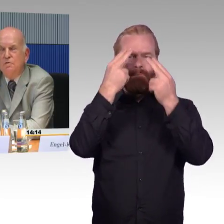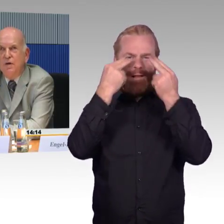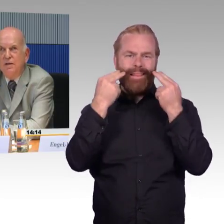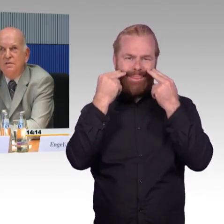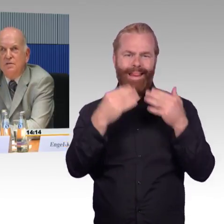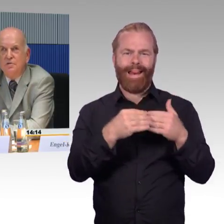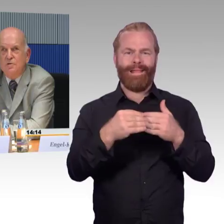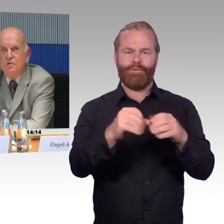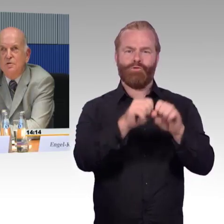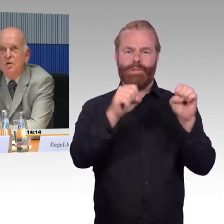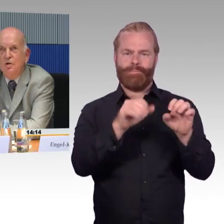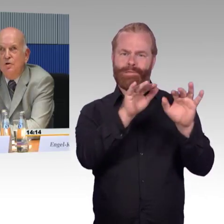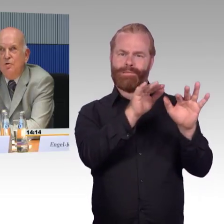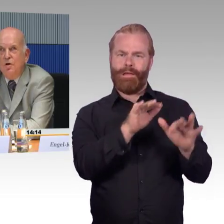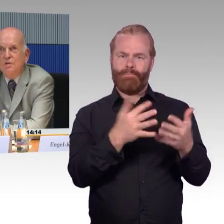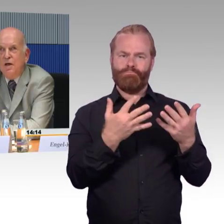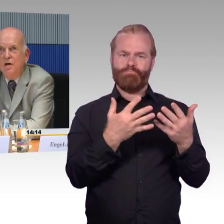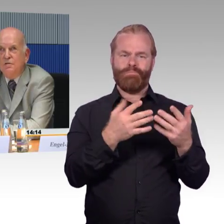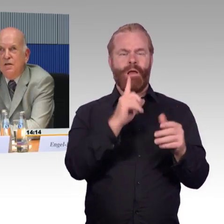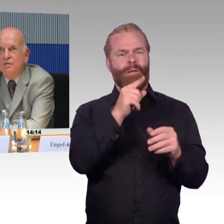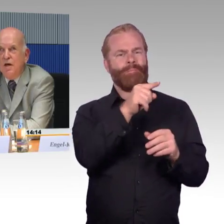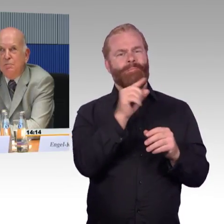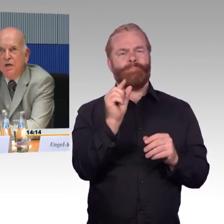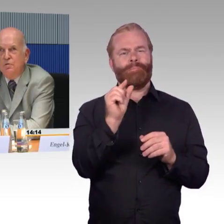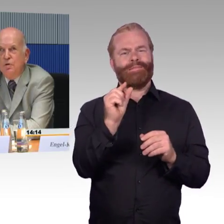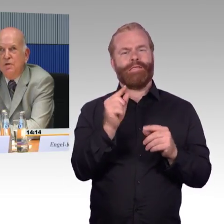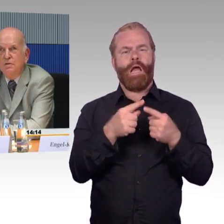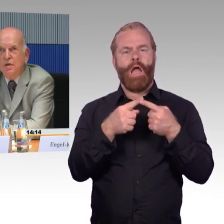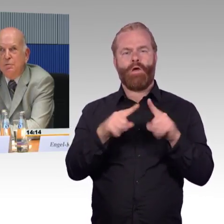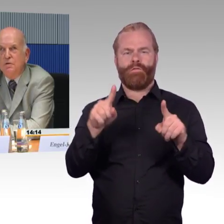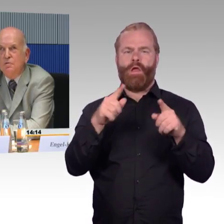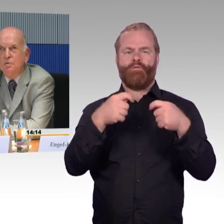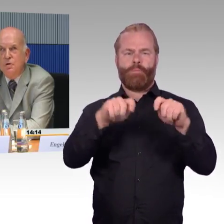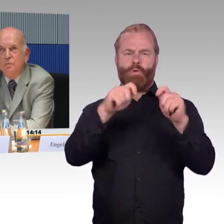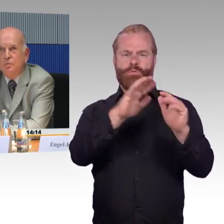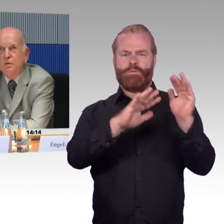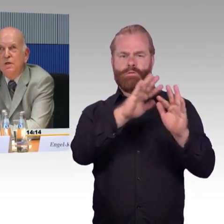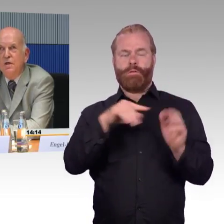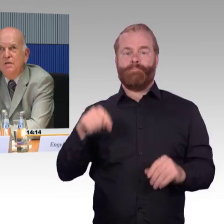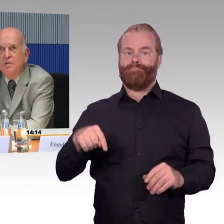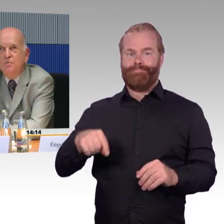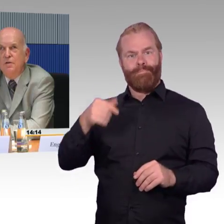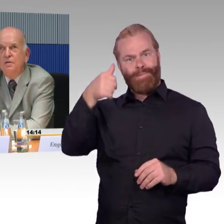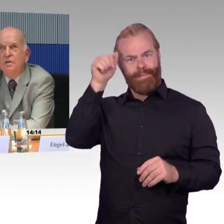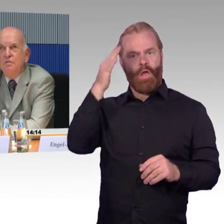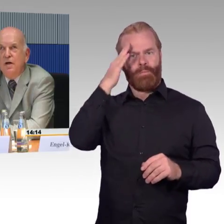Ich weiß, dass ich dort den Abgang zur Treppe, zur Unterführung, nicht finde, weil da